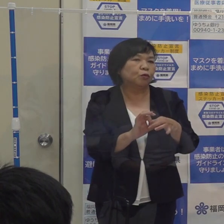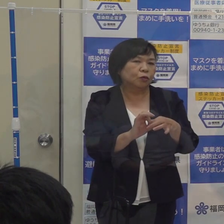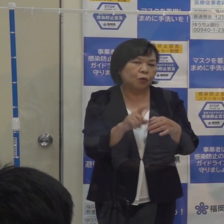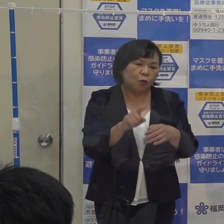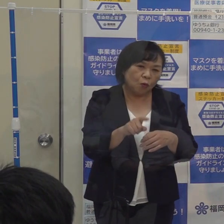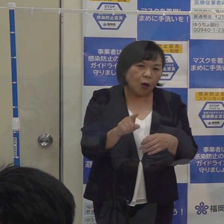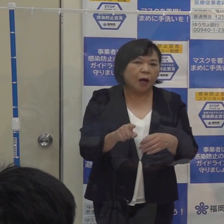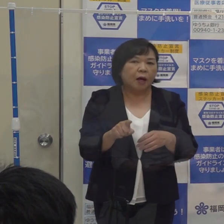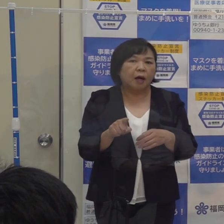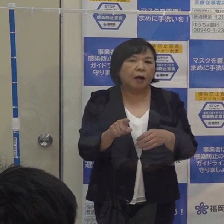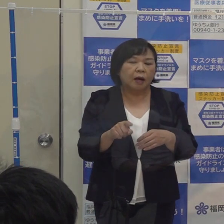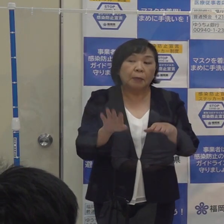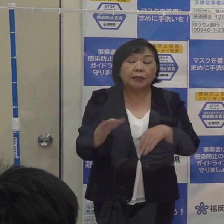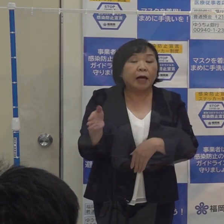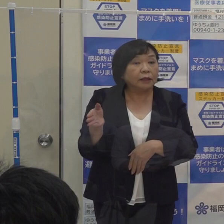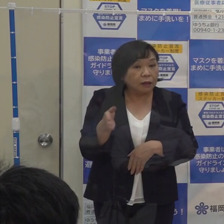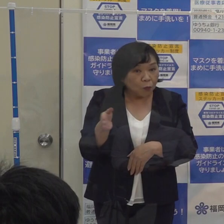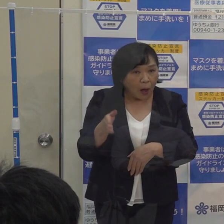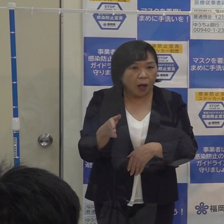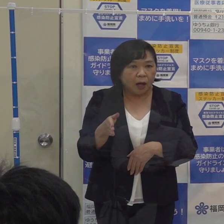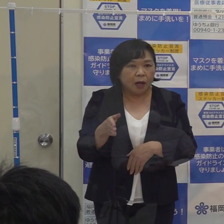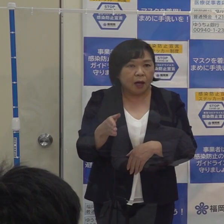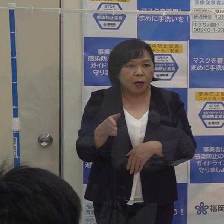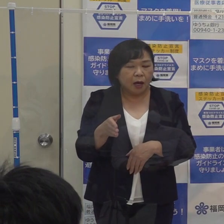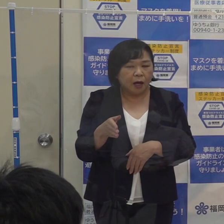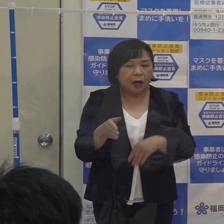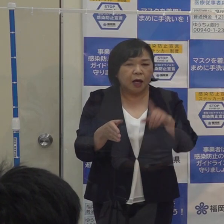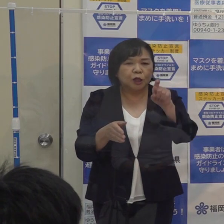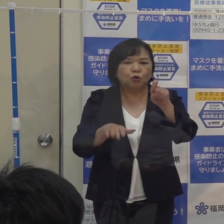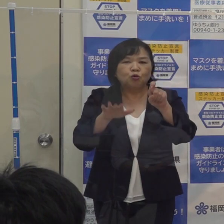ご承知のとおり 最近は陽性者数が一桁で推移をしており